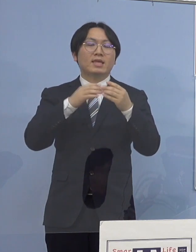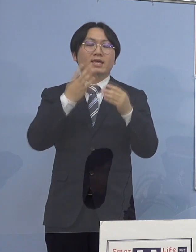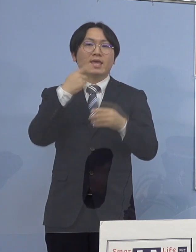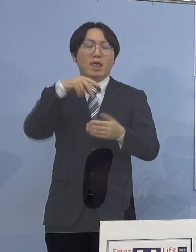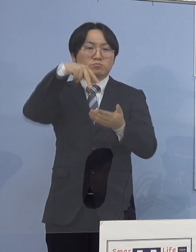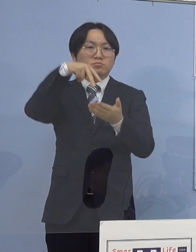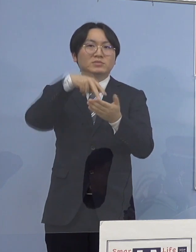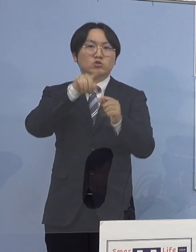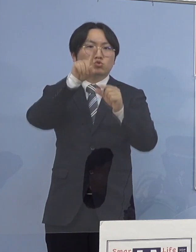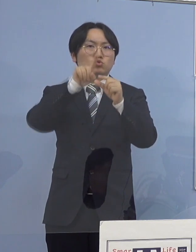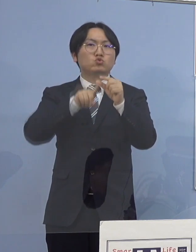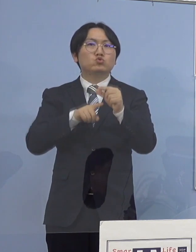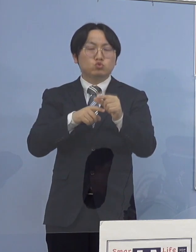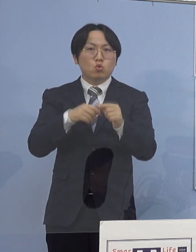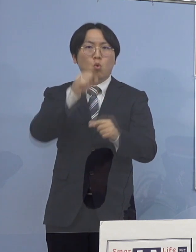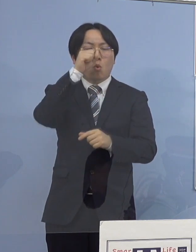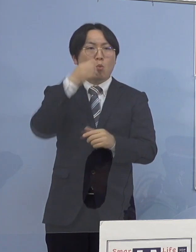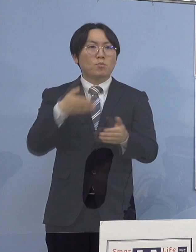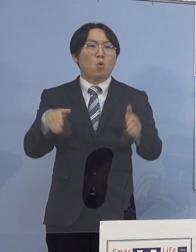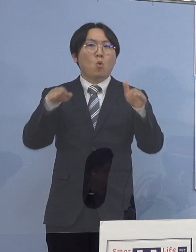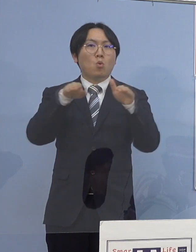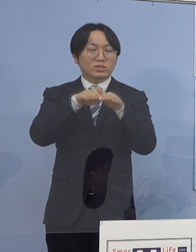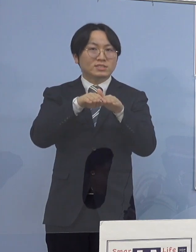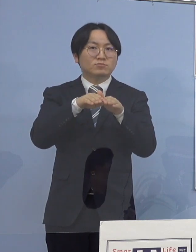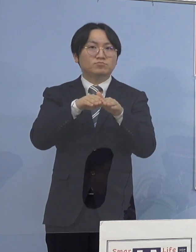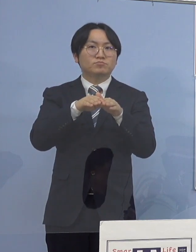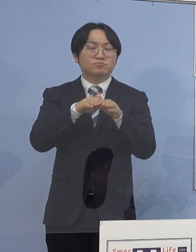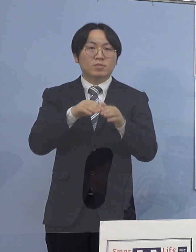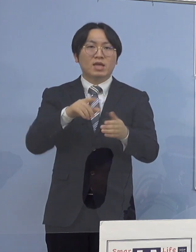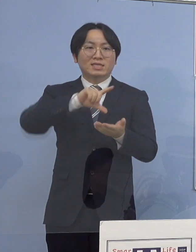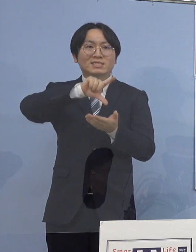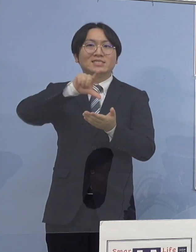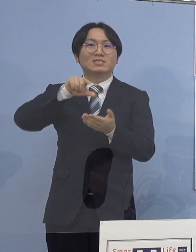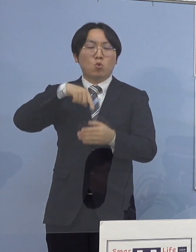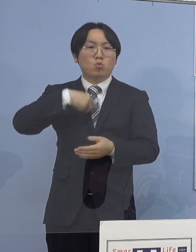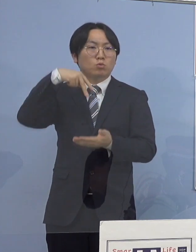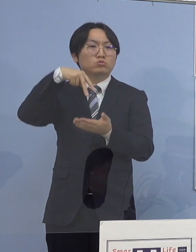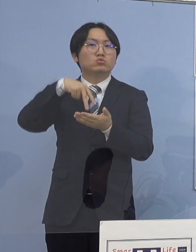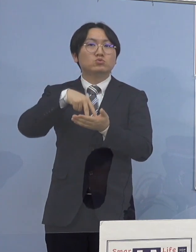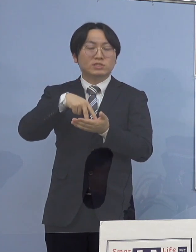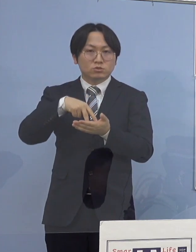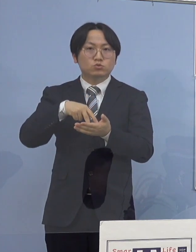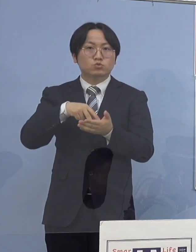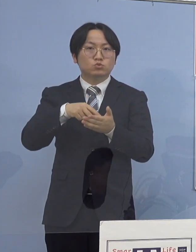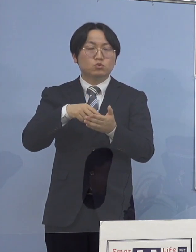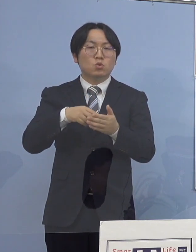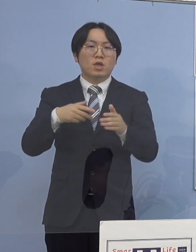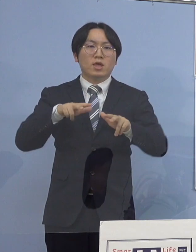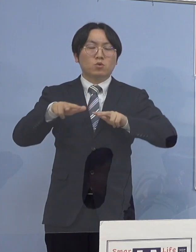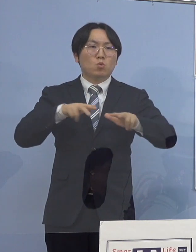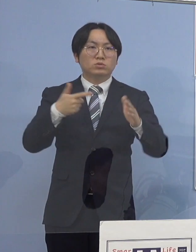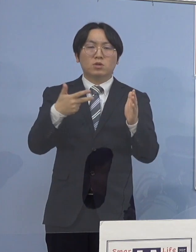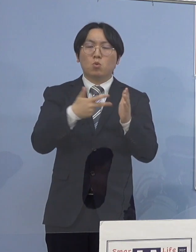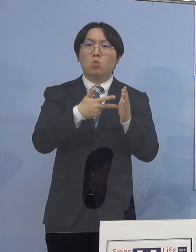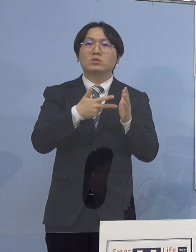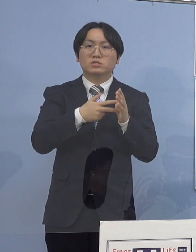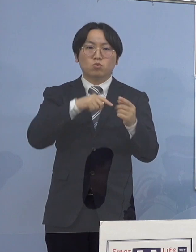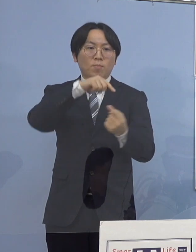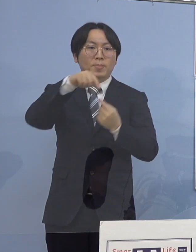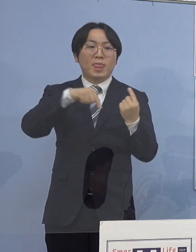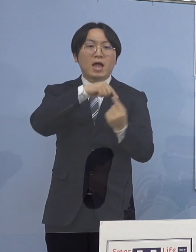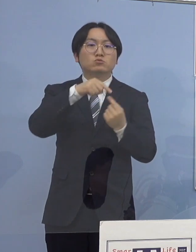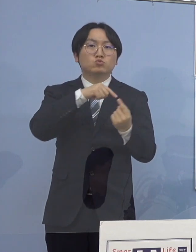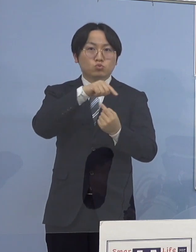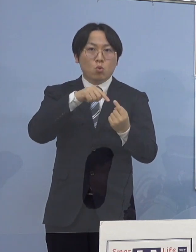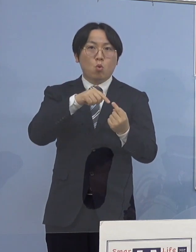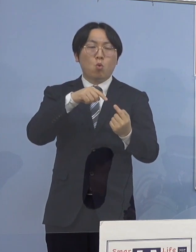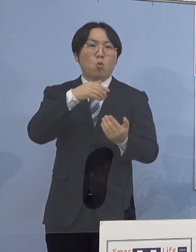地方独立行政法人徳島県鳴門病院に勤務する医師が それぞれ1名含まれておりますので